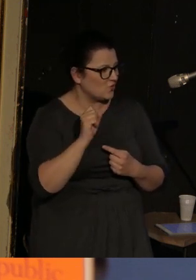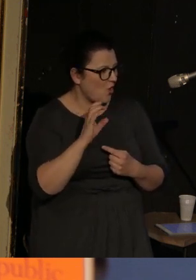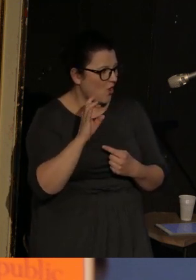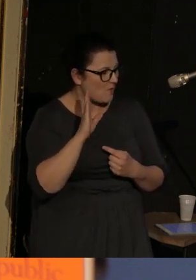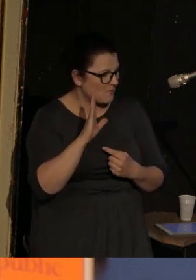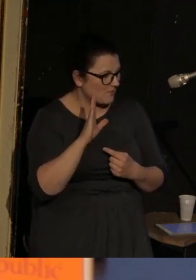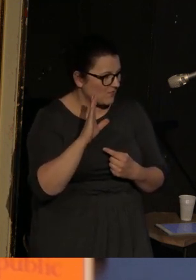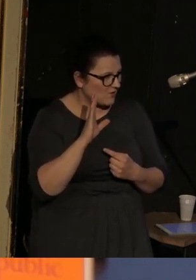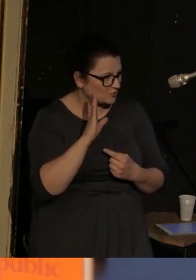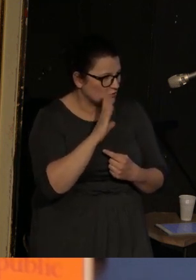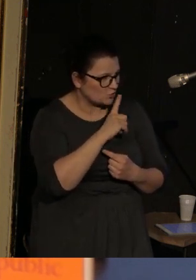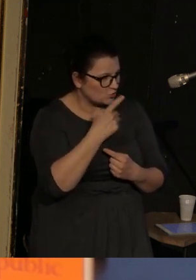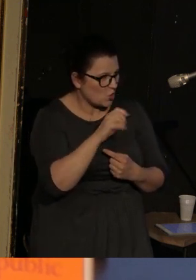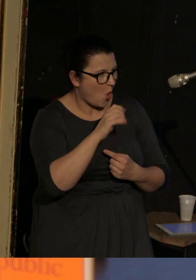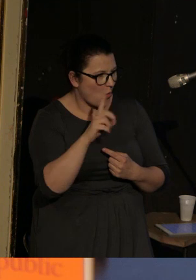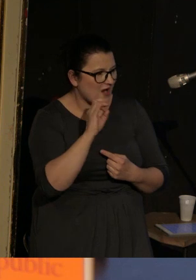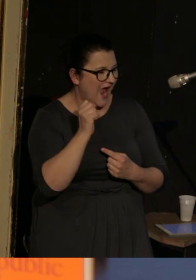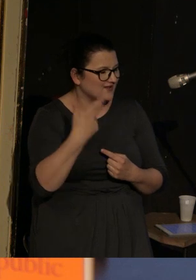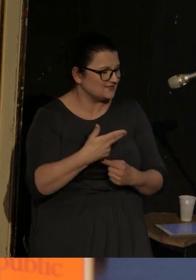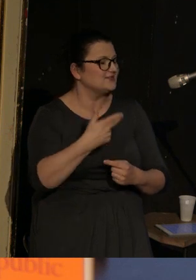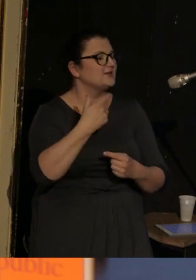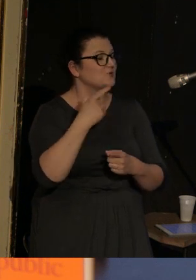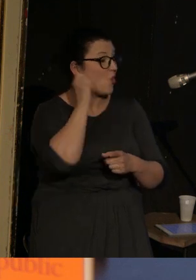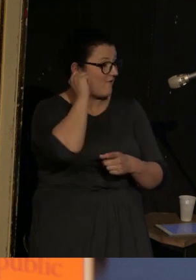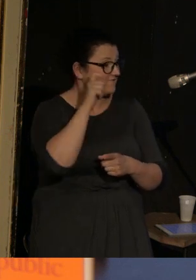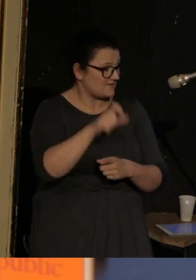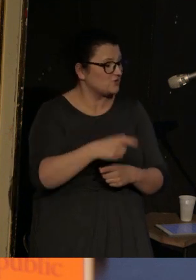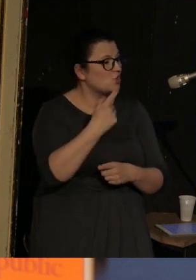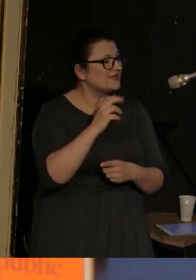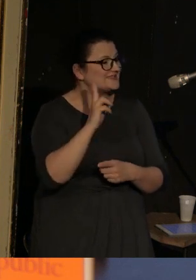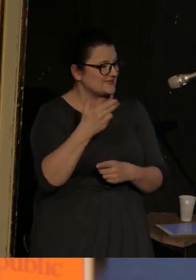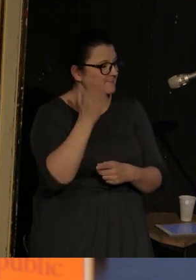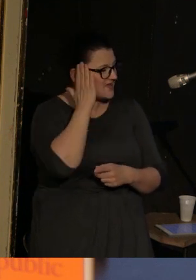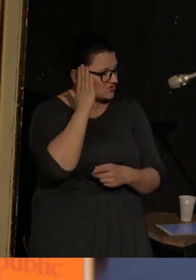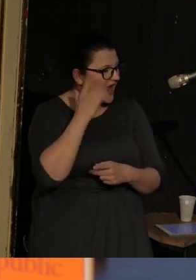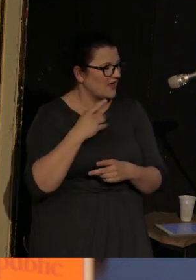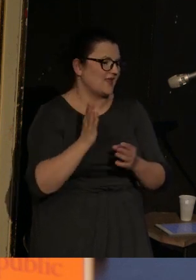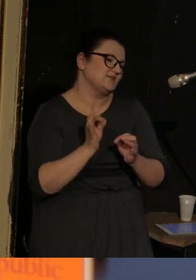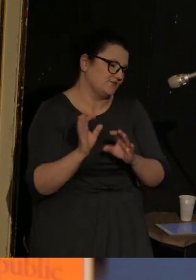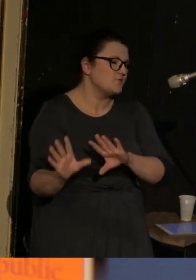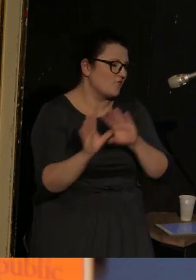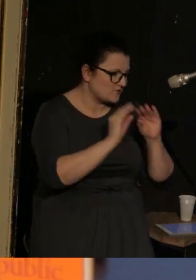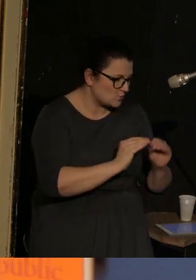która była mieszkanką Doniecka, teraz się już wyprowadziła z tego Doniecka, i która